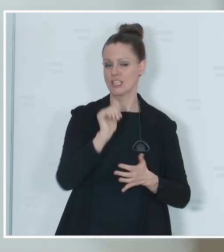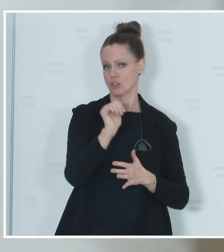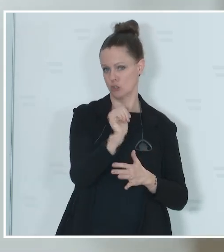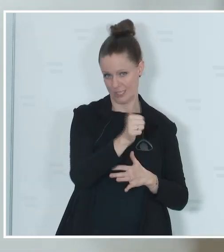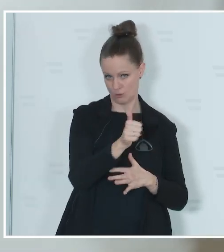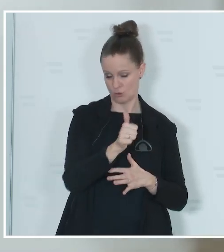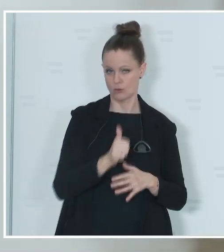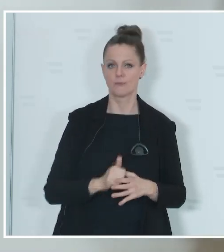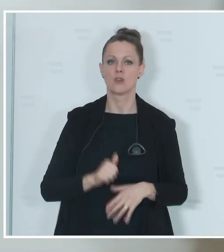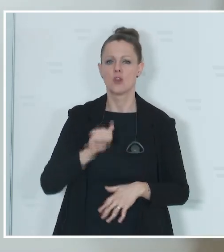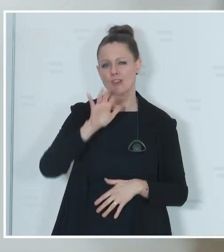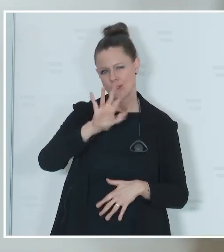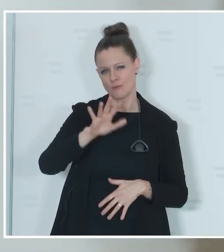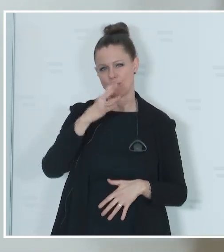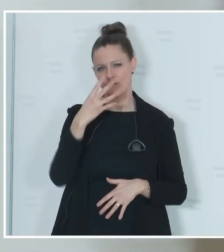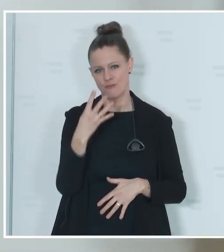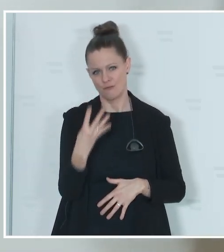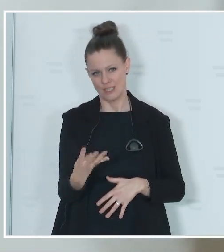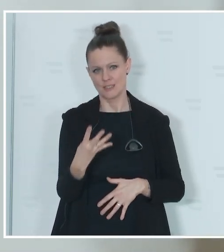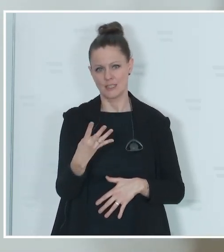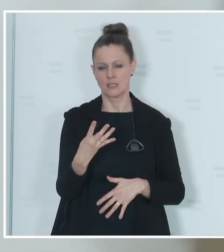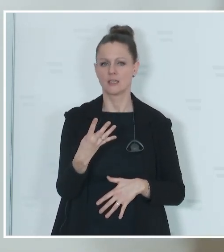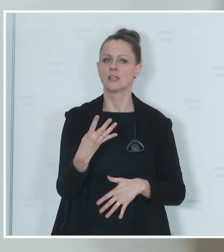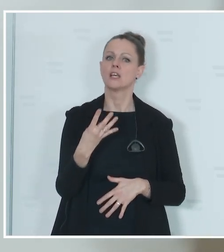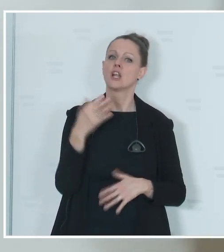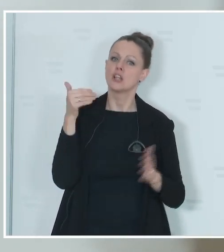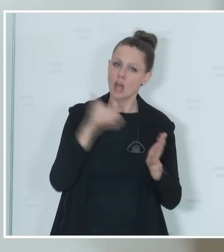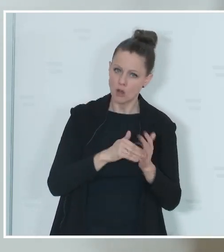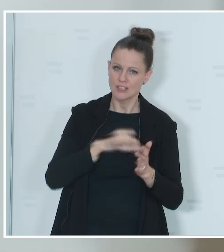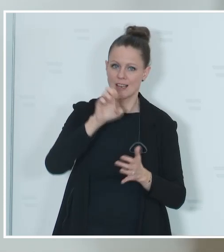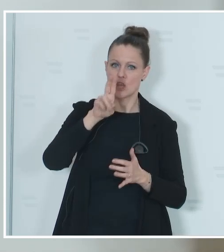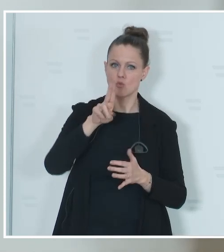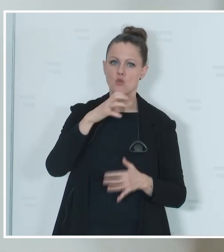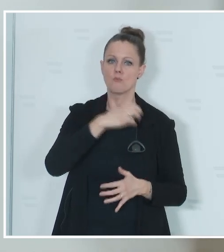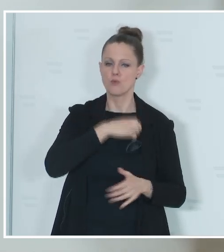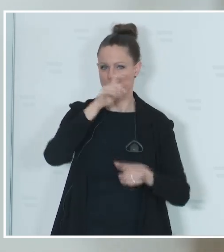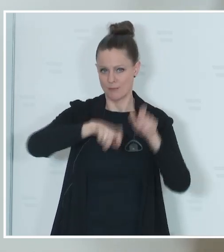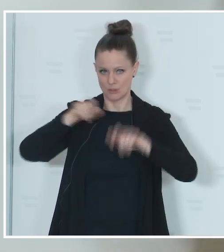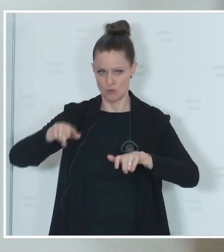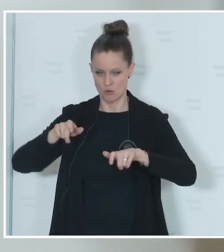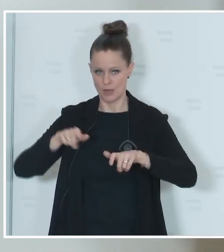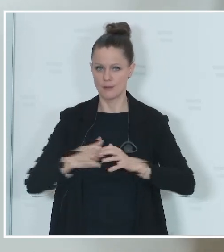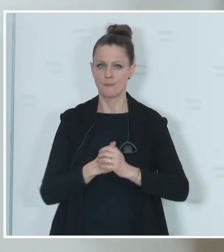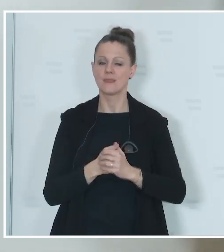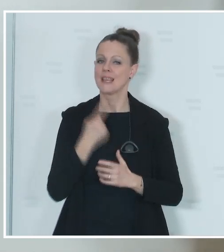circa 40.000 bis 45.000 EU-Bürgerinnen und Bürger, die hier in Österreich